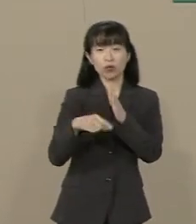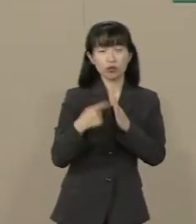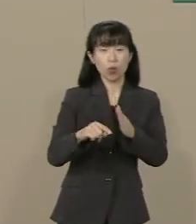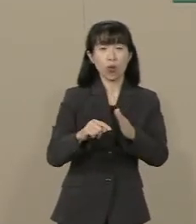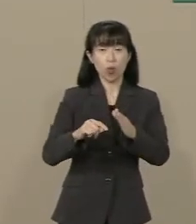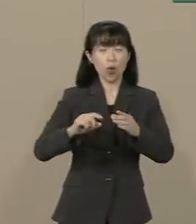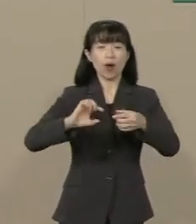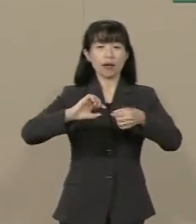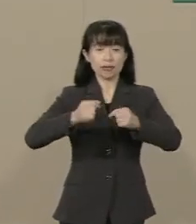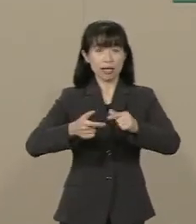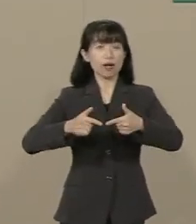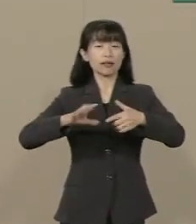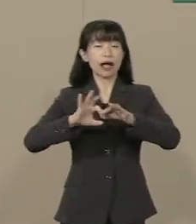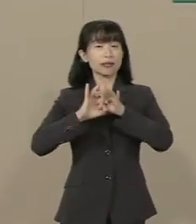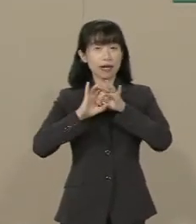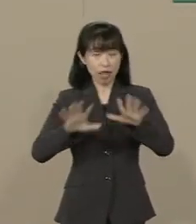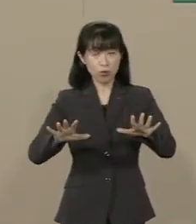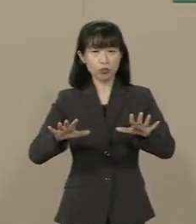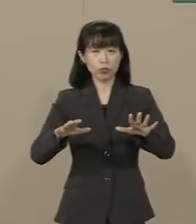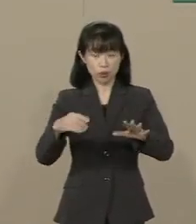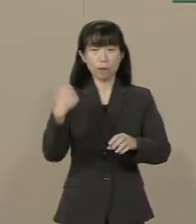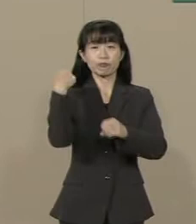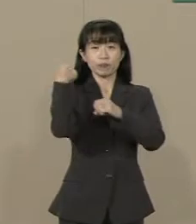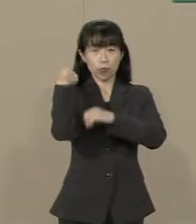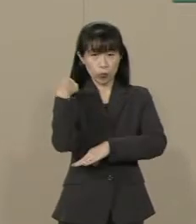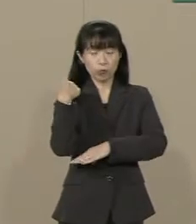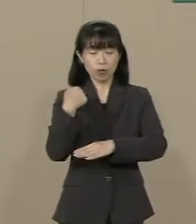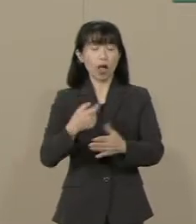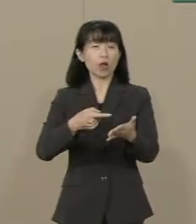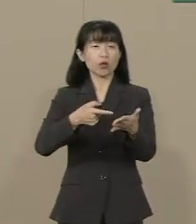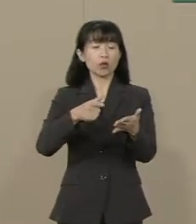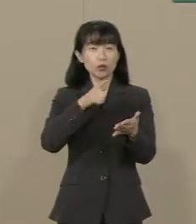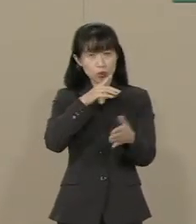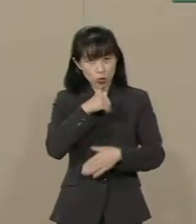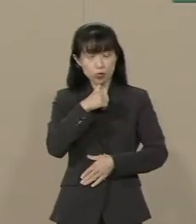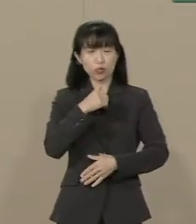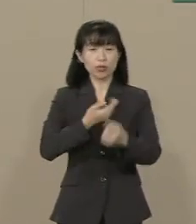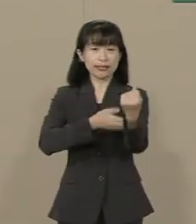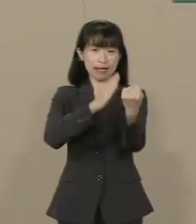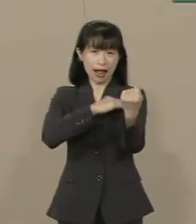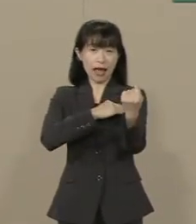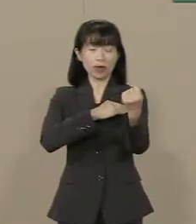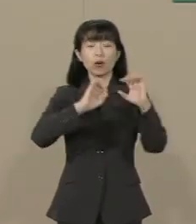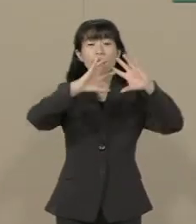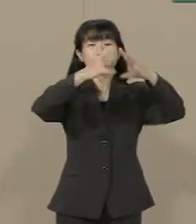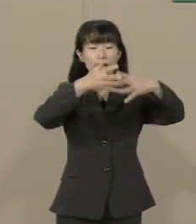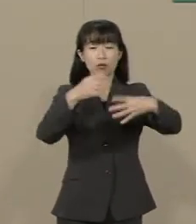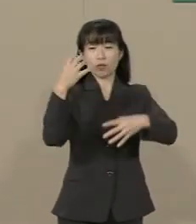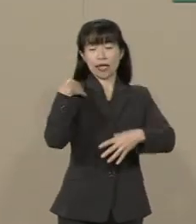宗教的な素養・徳の力・ 世界への責任感です 私たちは